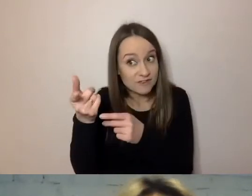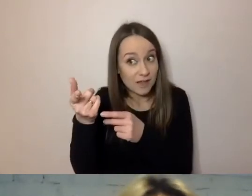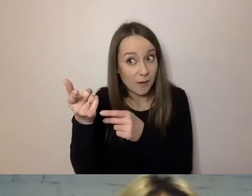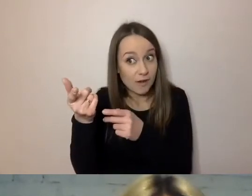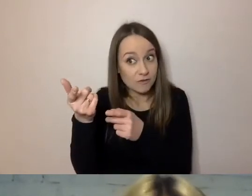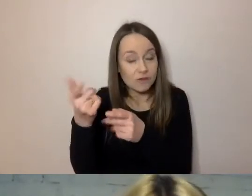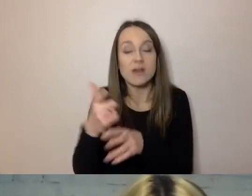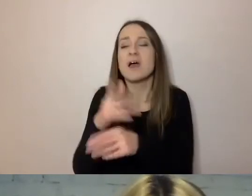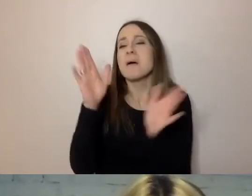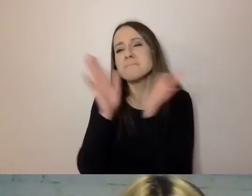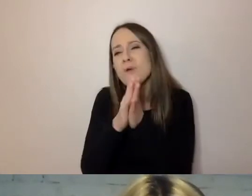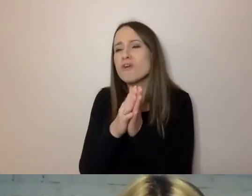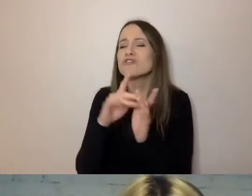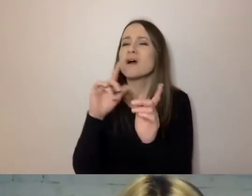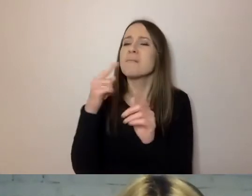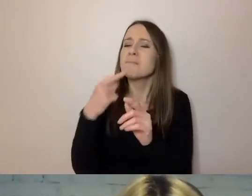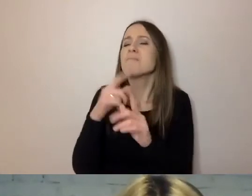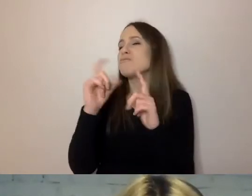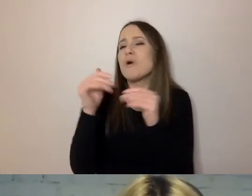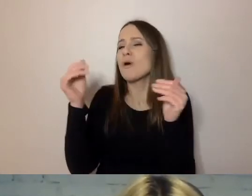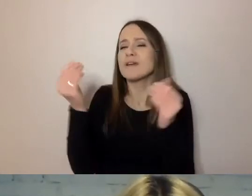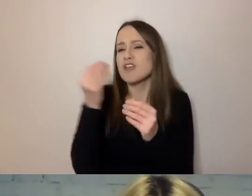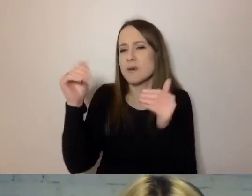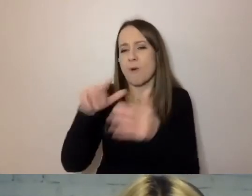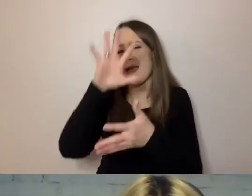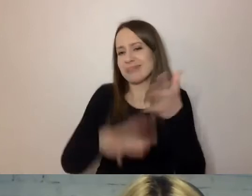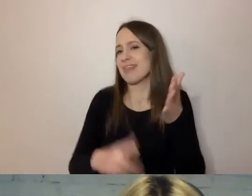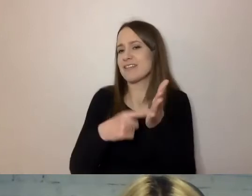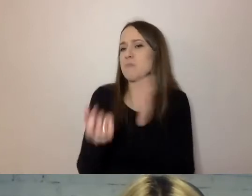Zaznacz mi, co mógłbym z tekstu wyrzucić. Co to daje?